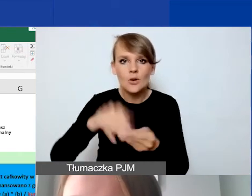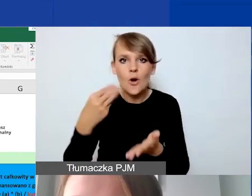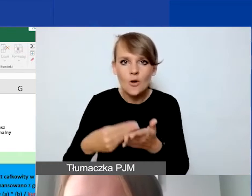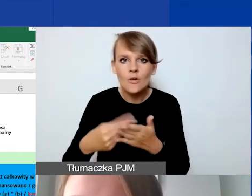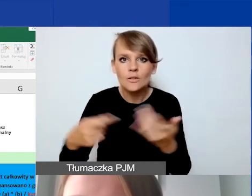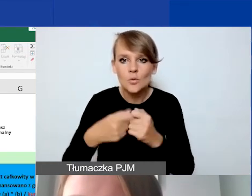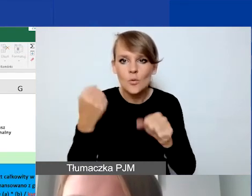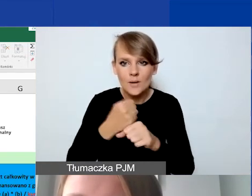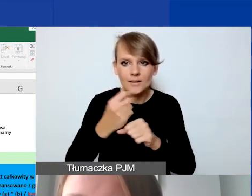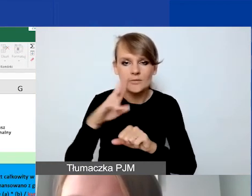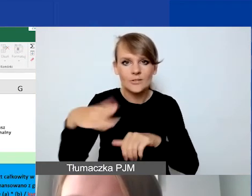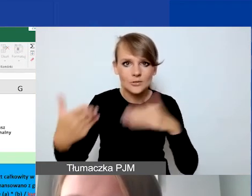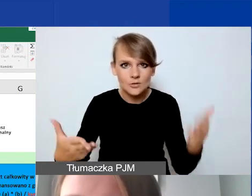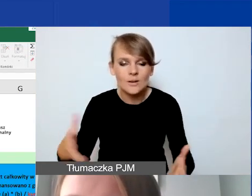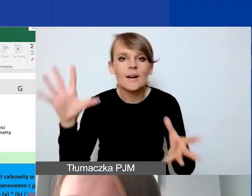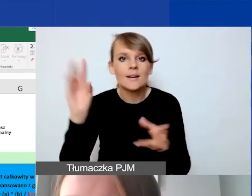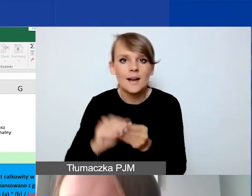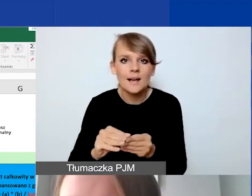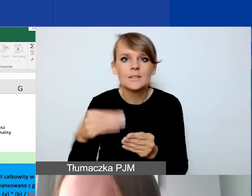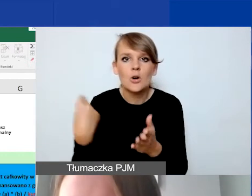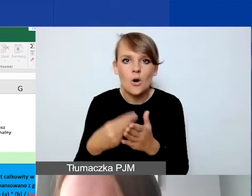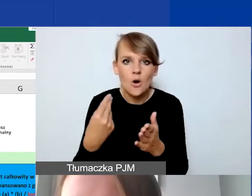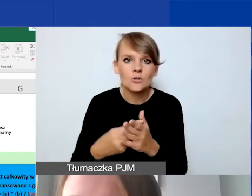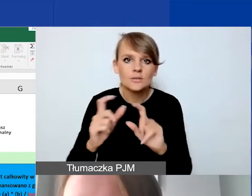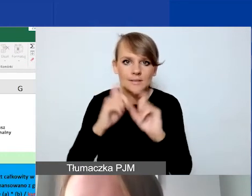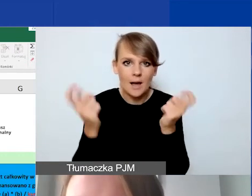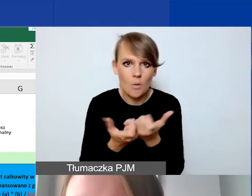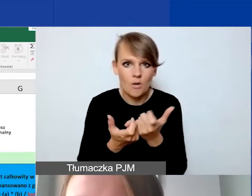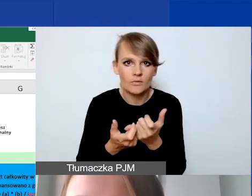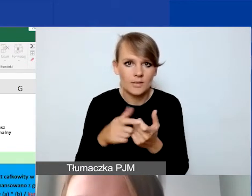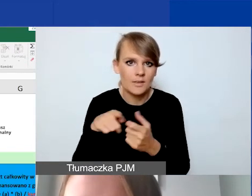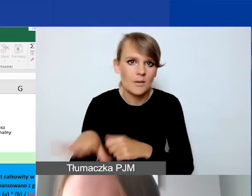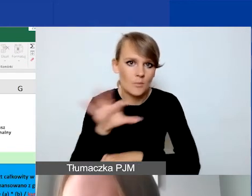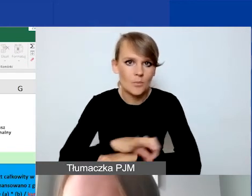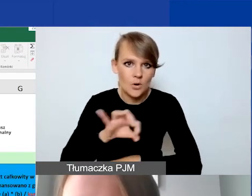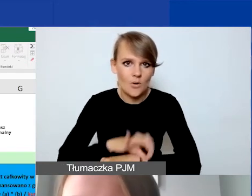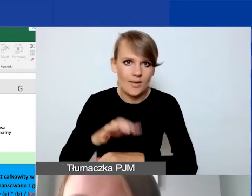razem z kosztami całkowitymi projektu interwencyjnego.